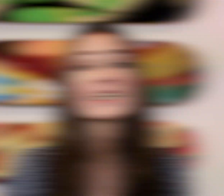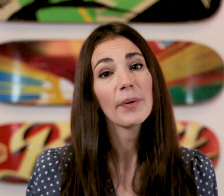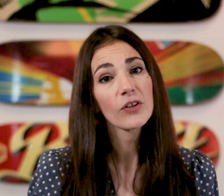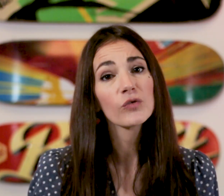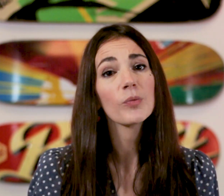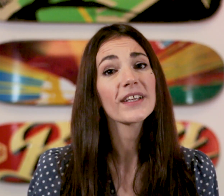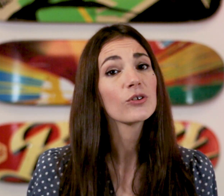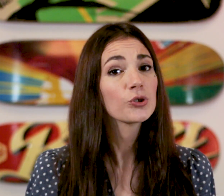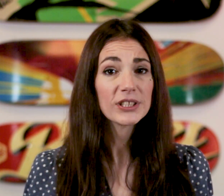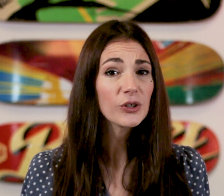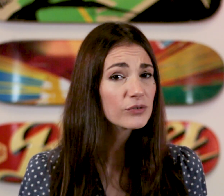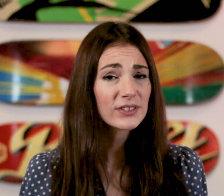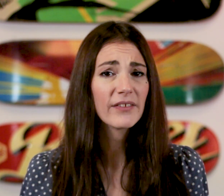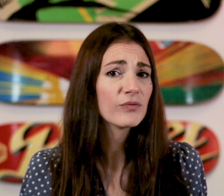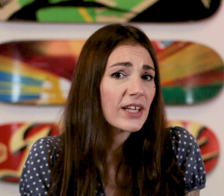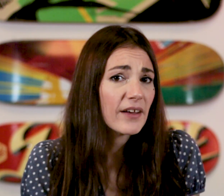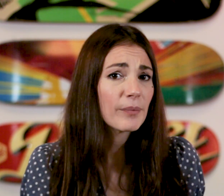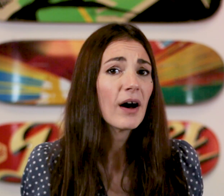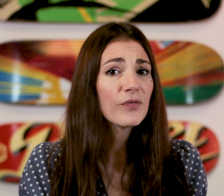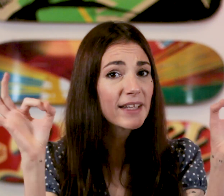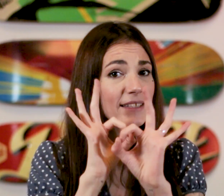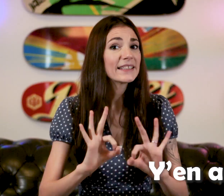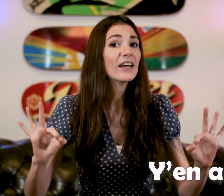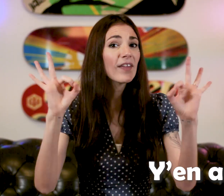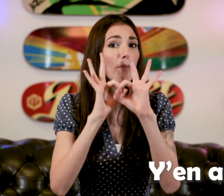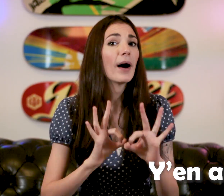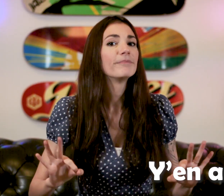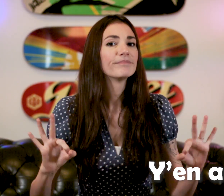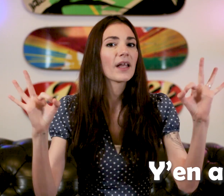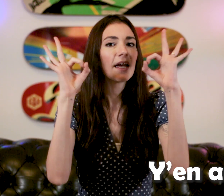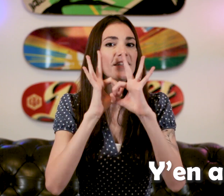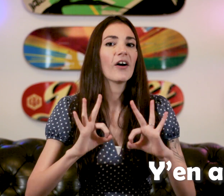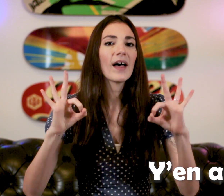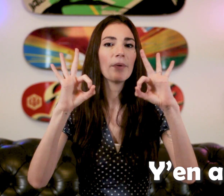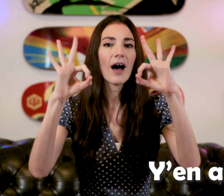Si la personne vous demande quelque chose et que vous n'en n'avez pas vous faites "Y'en a pas" "Y'en a pas"